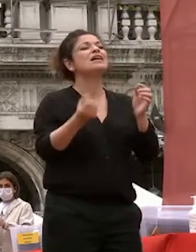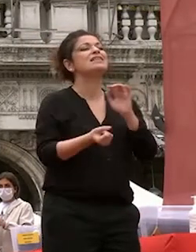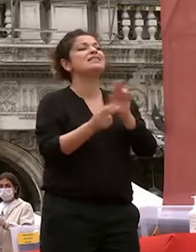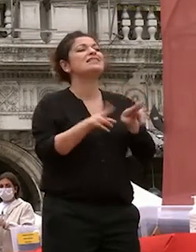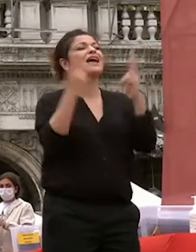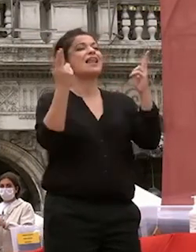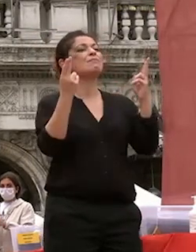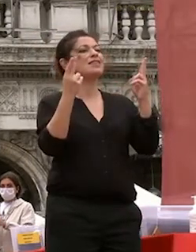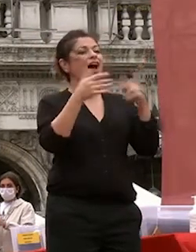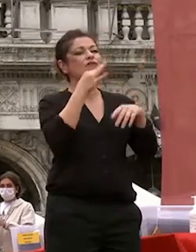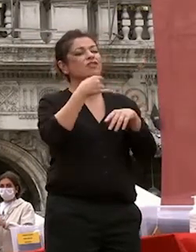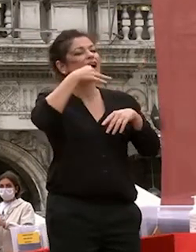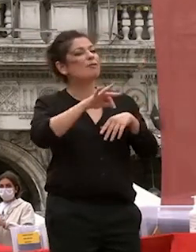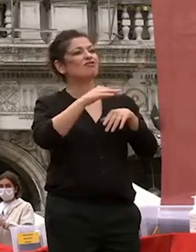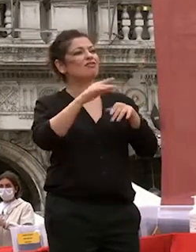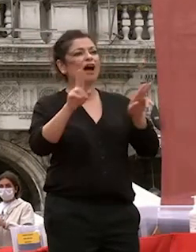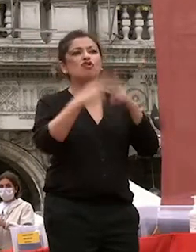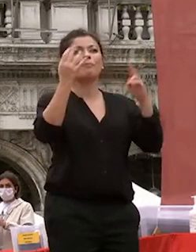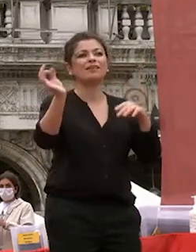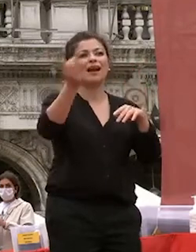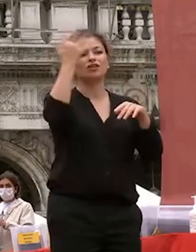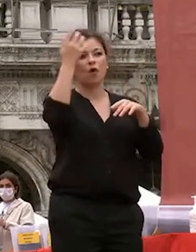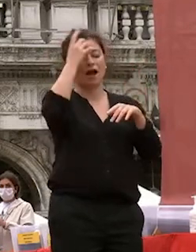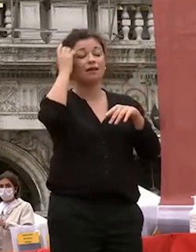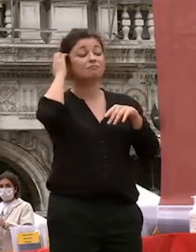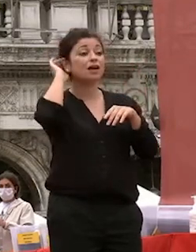casualmente penso che anche il vostro futuro di